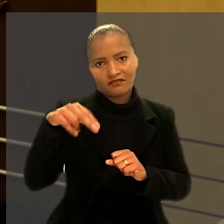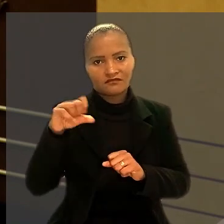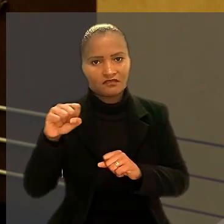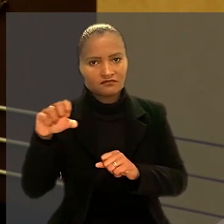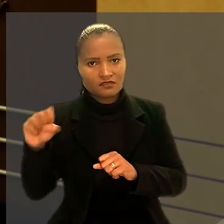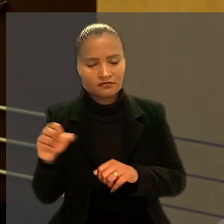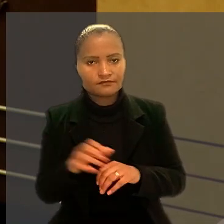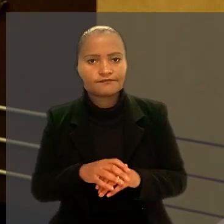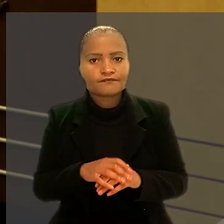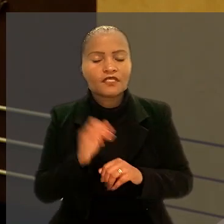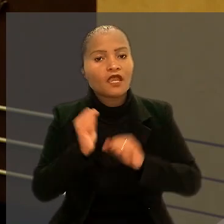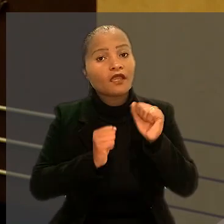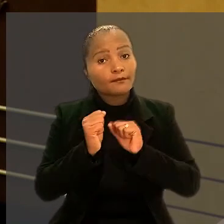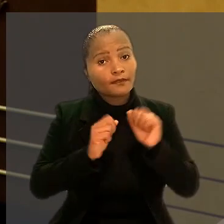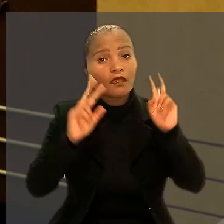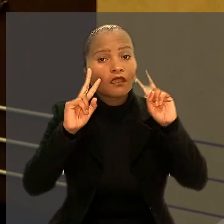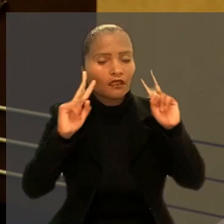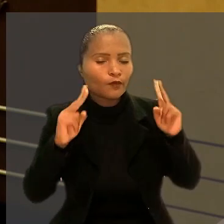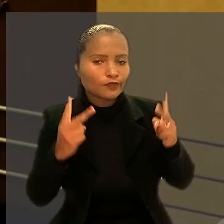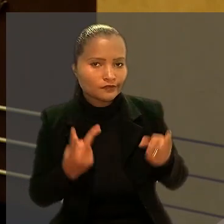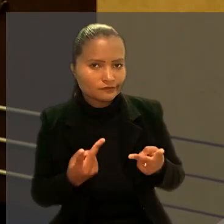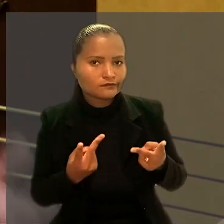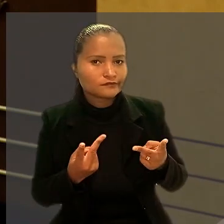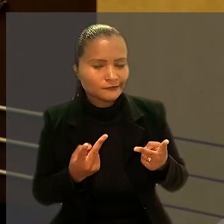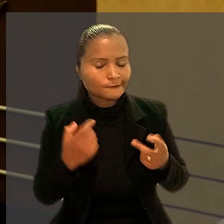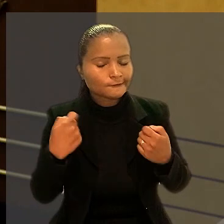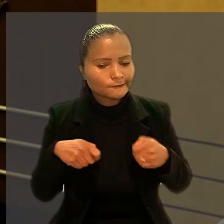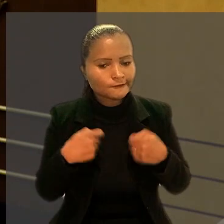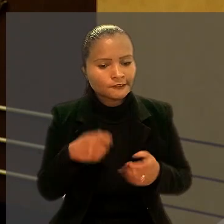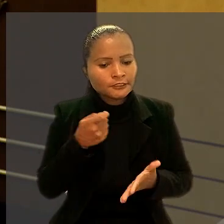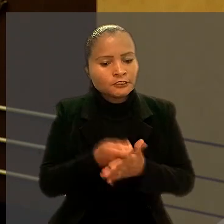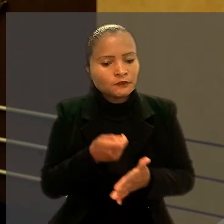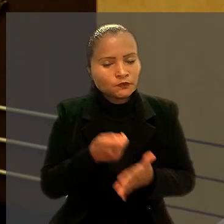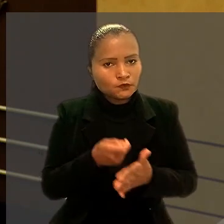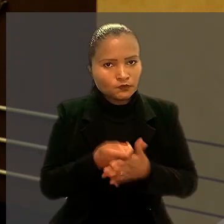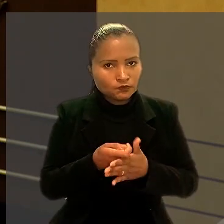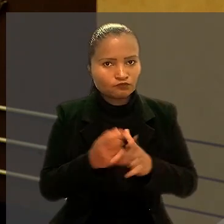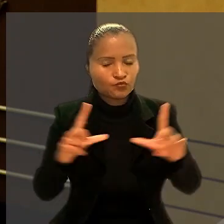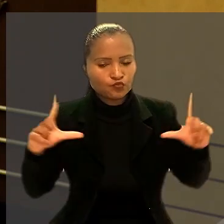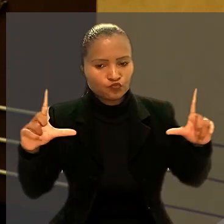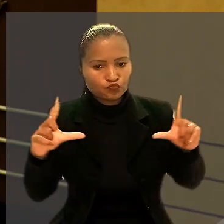A empresa reconheceu ter tomado medidas duras, com a redução do quadro de pessoal,